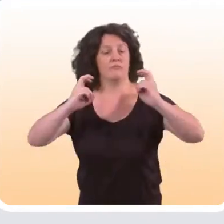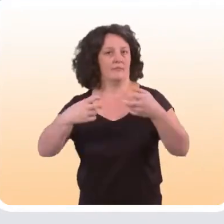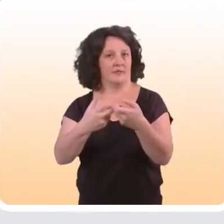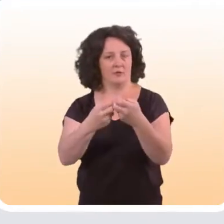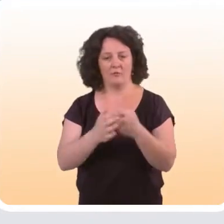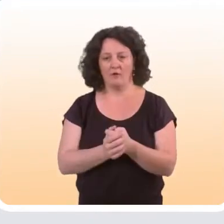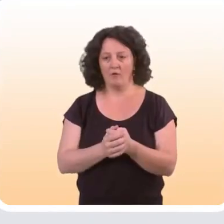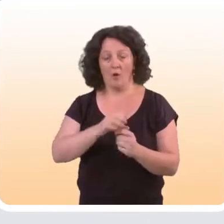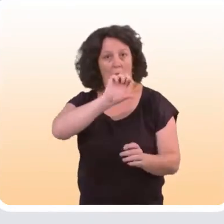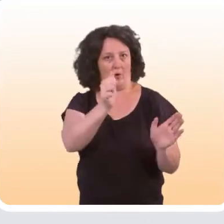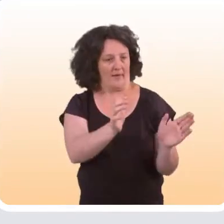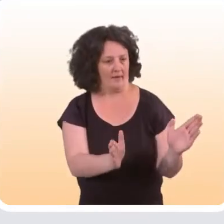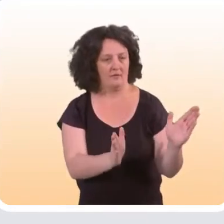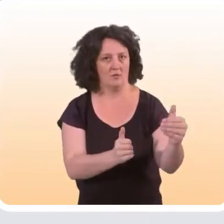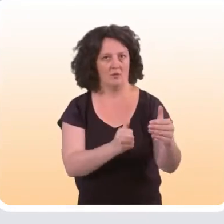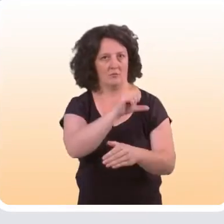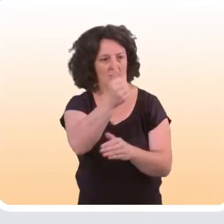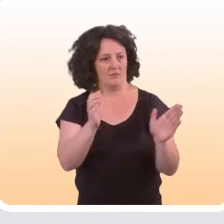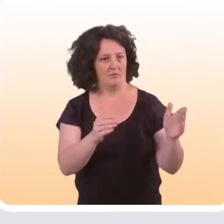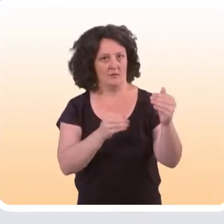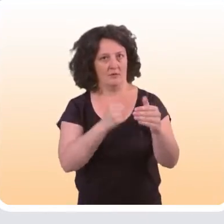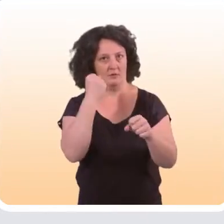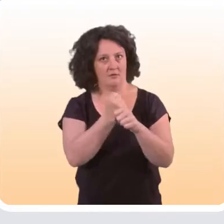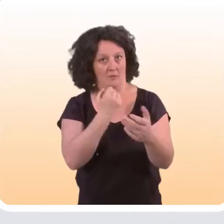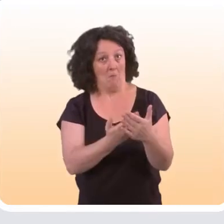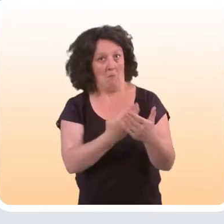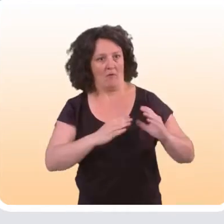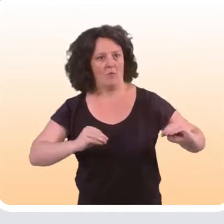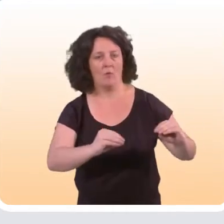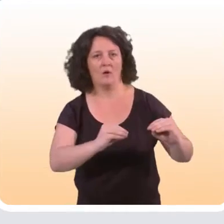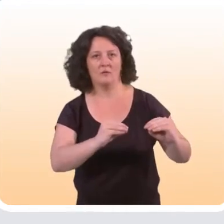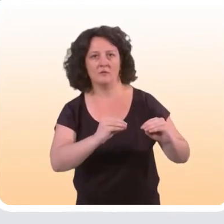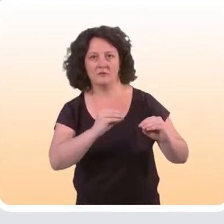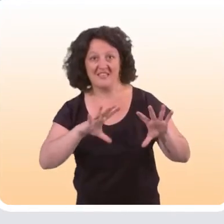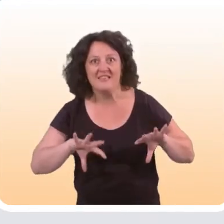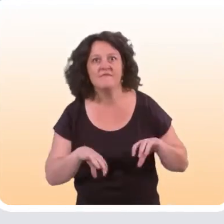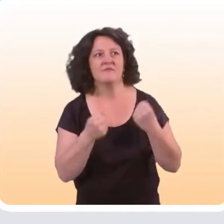C’est vraiment la première catégorie sur laquelle on a des preuves d’efficacité